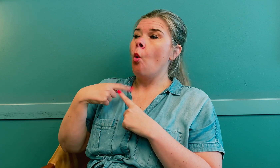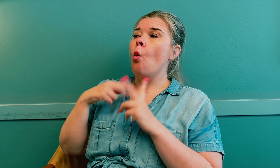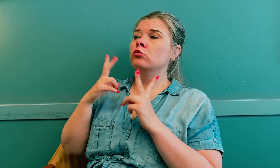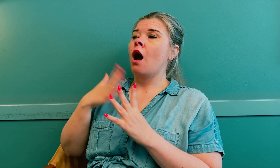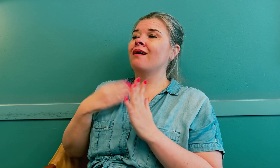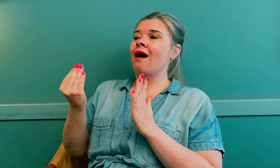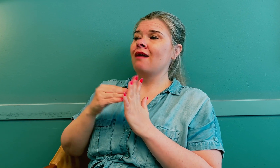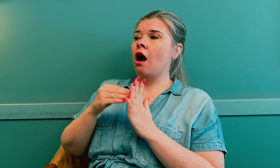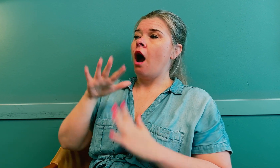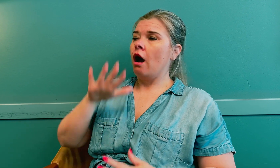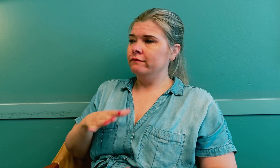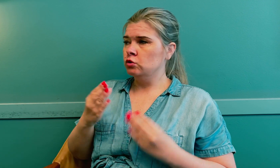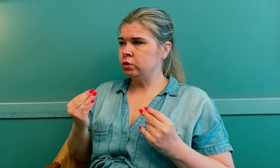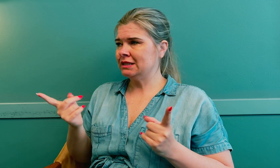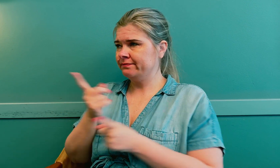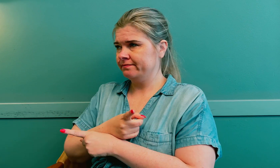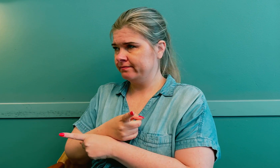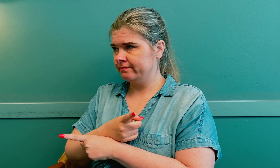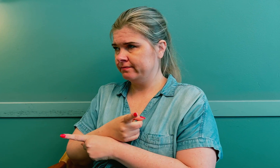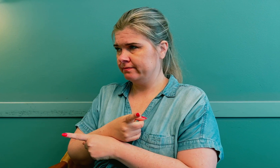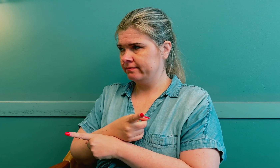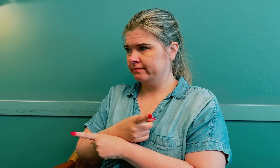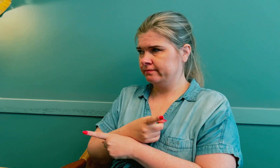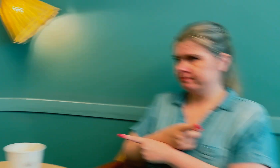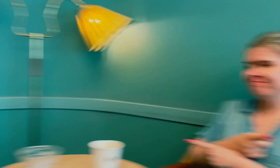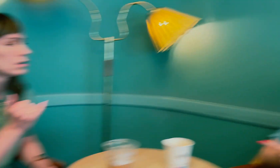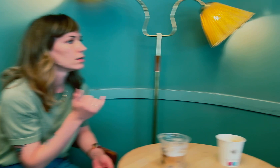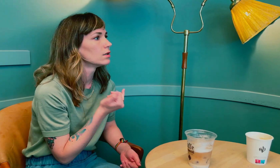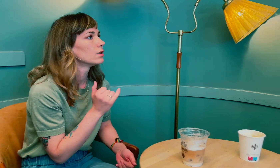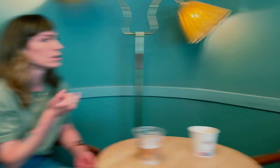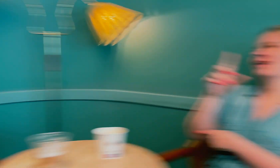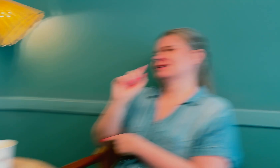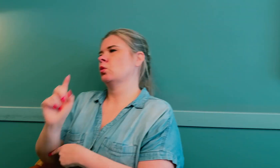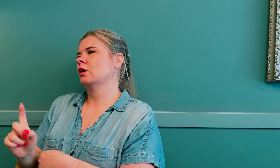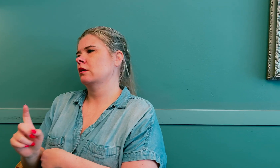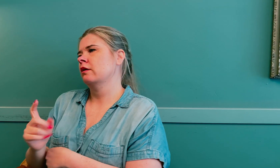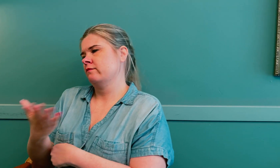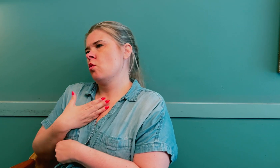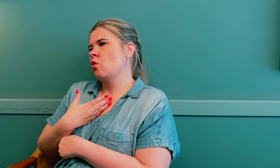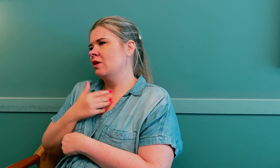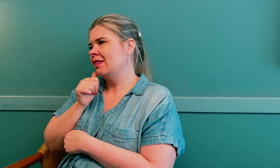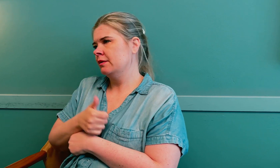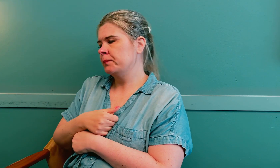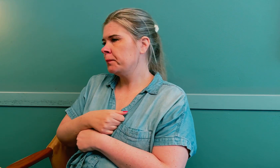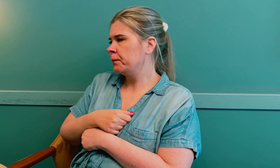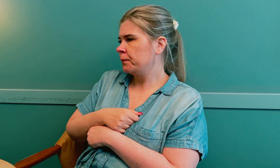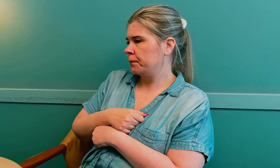I tillegg har jeg lavt stoffskifte, som også kan påvirke tidlig overgangsalder.